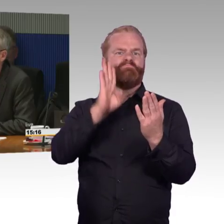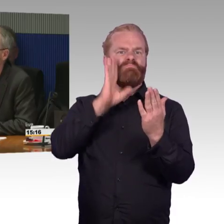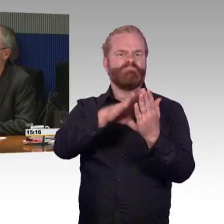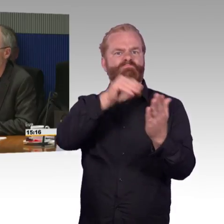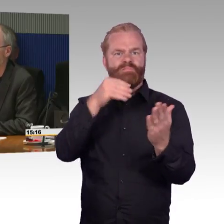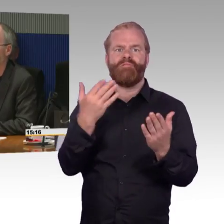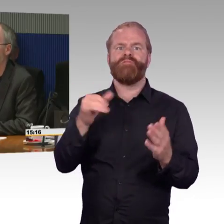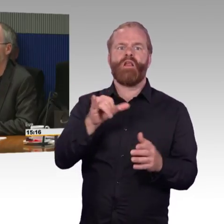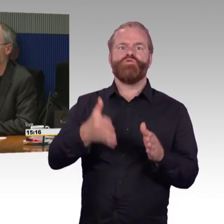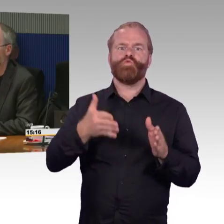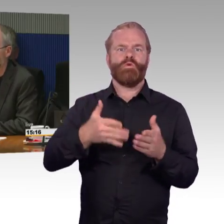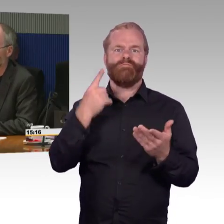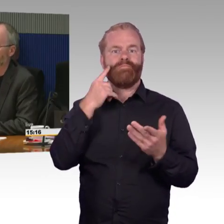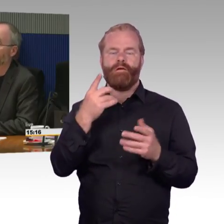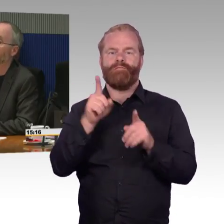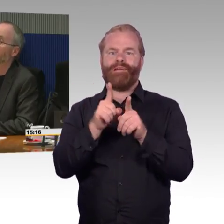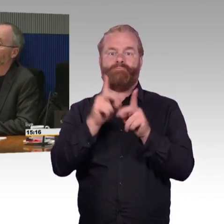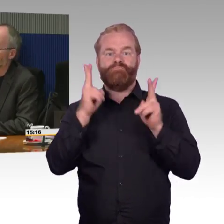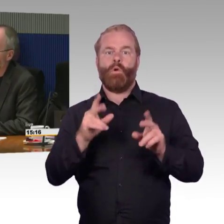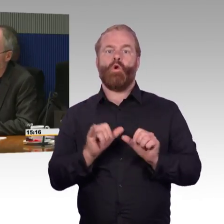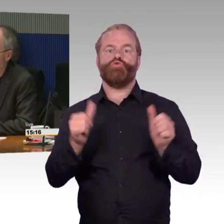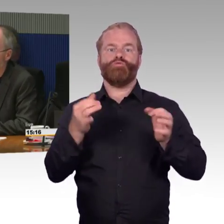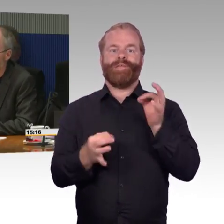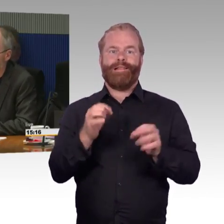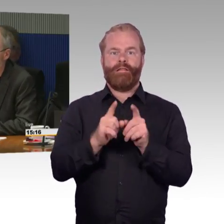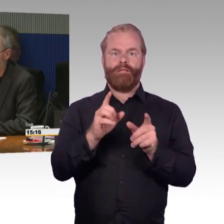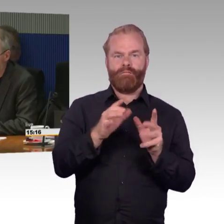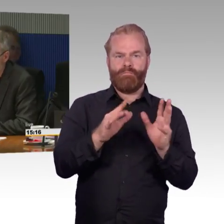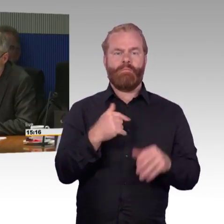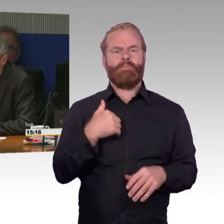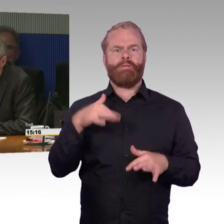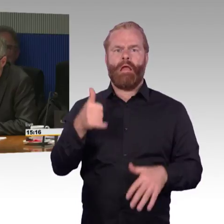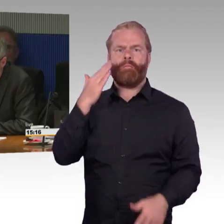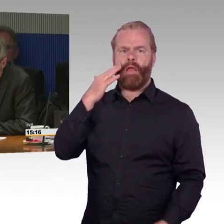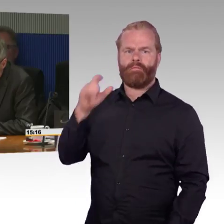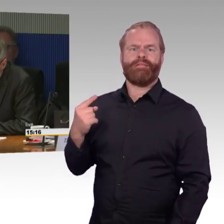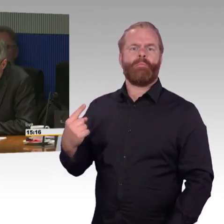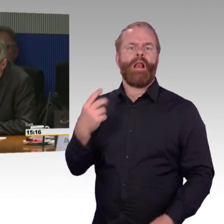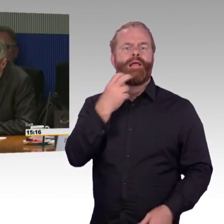welches Modell das ist und warum das nicht erfasst und in der App ausgewiesen werden kann.